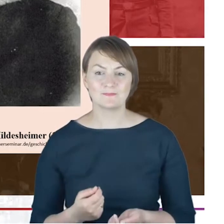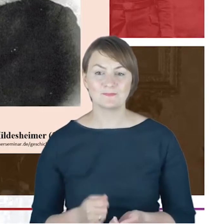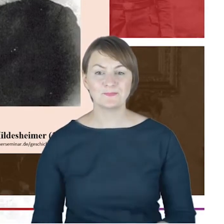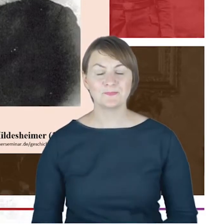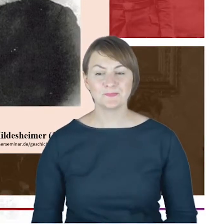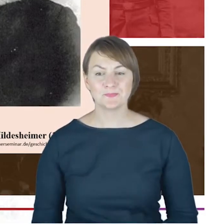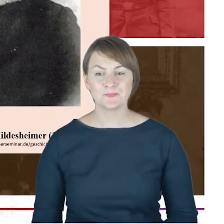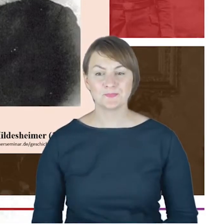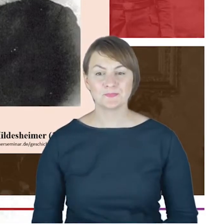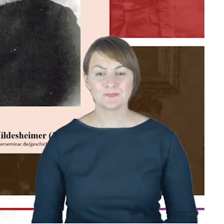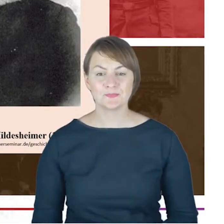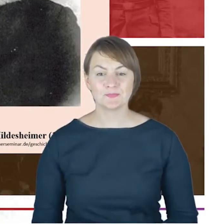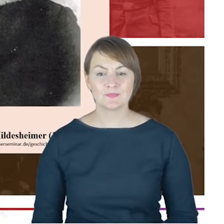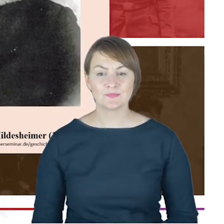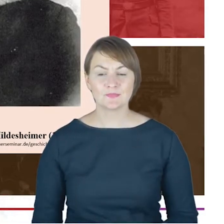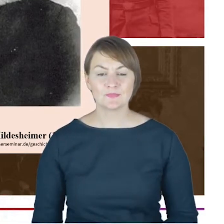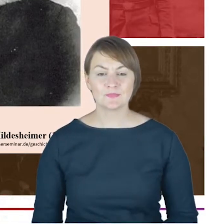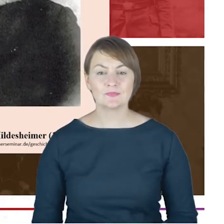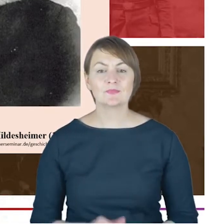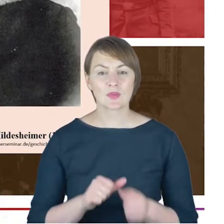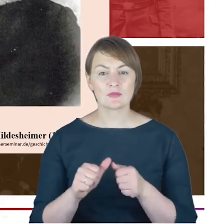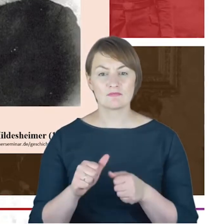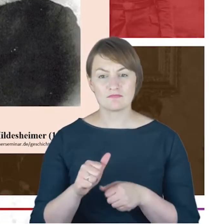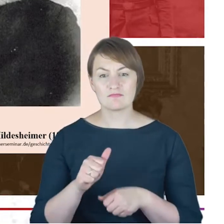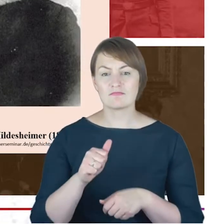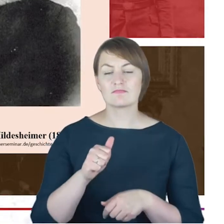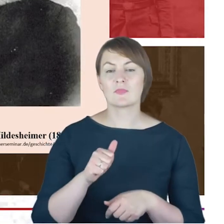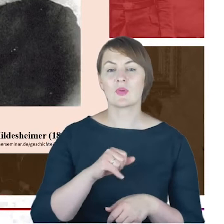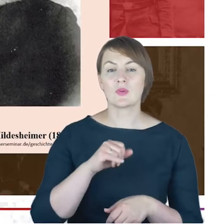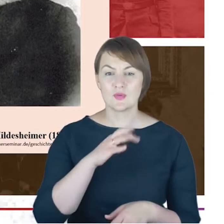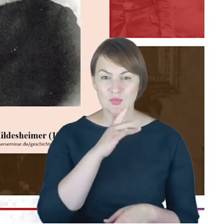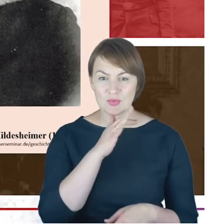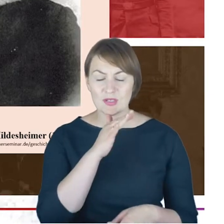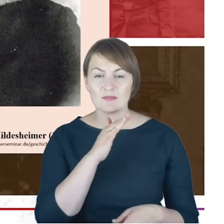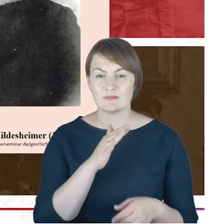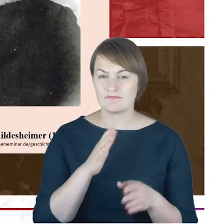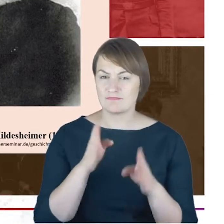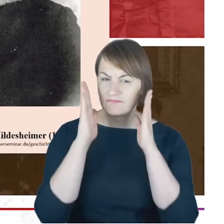nazywany jest także judaizmem konserwatywnym, czasem w każdym razie, ten